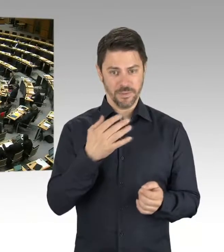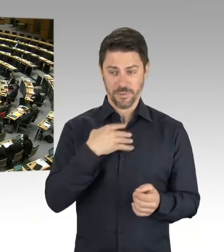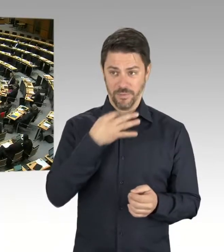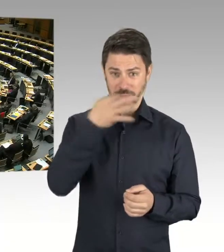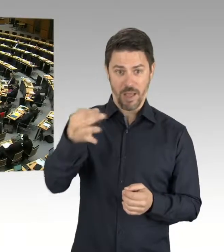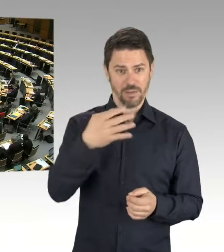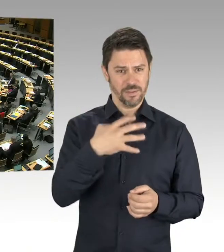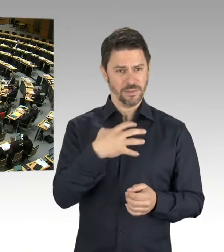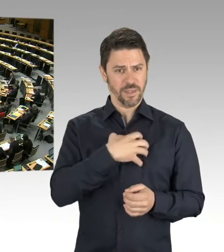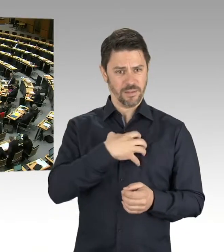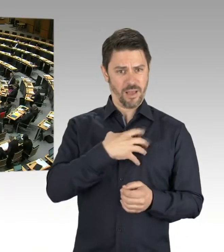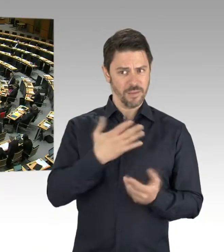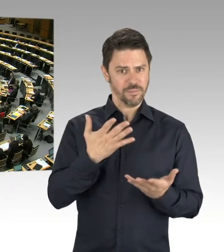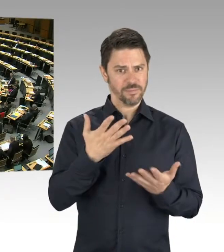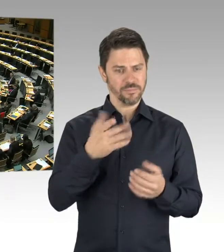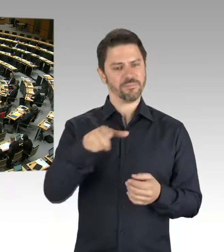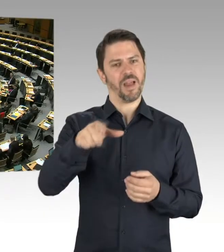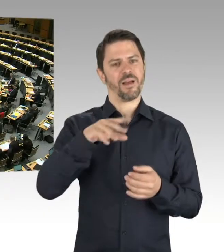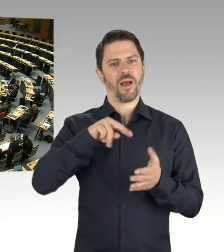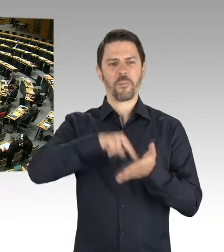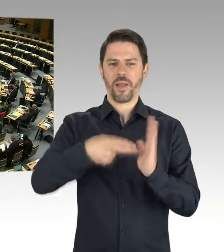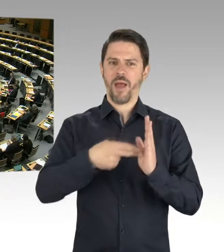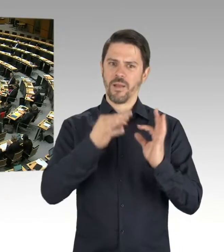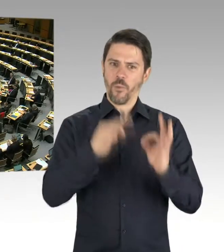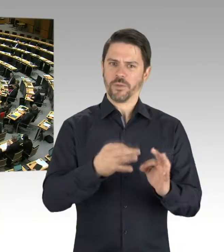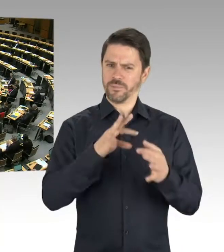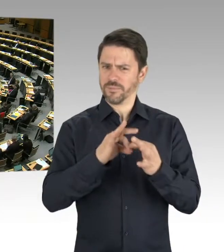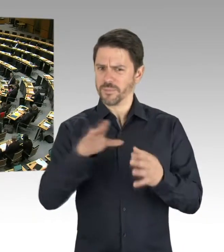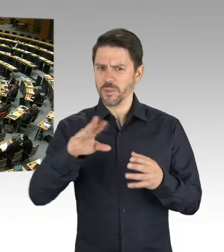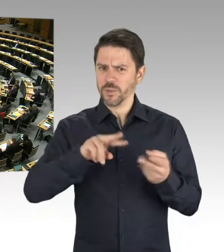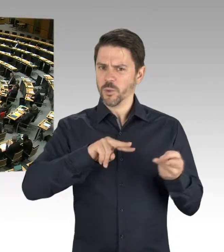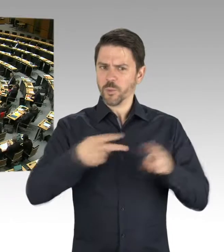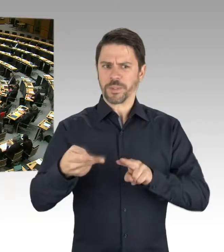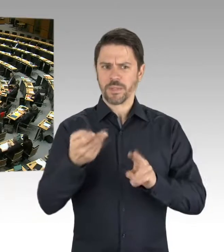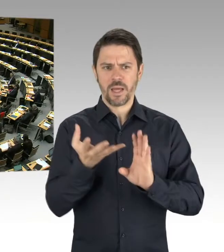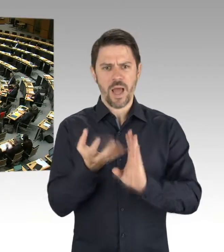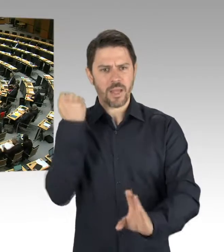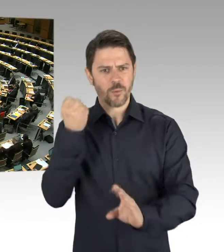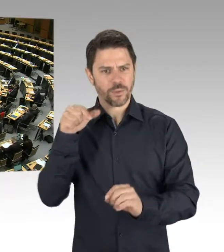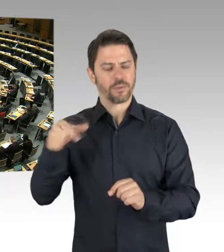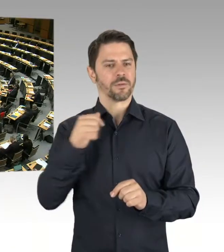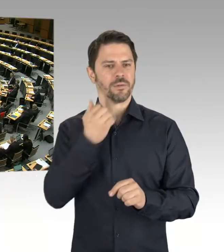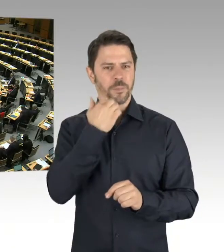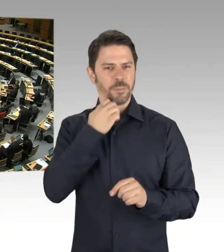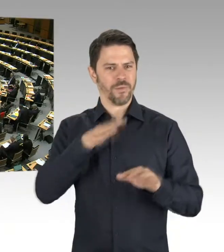(Zwischenrufe) (Präsidium) Für den Senat antwortet Frau Pop.